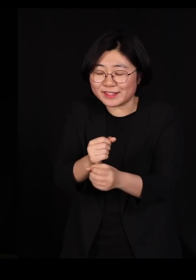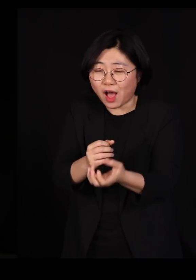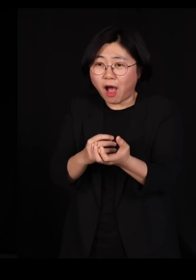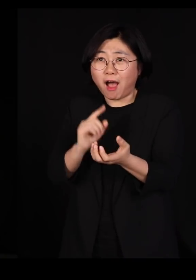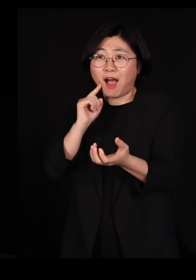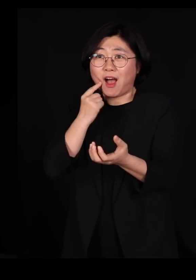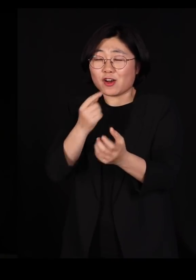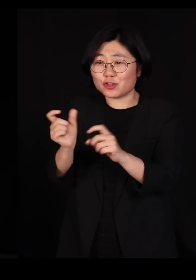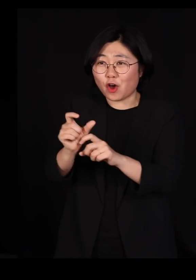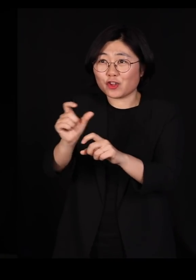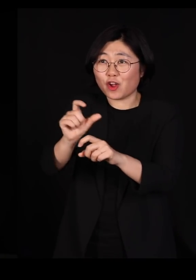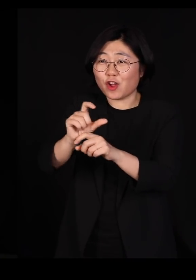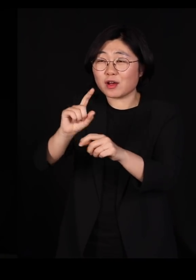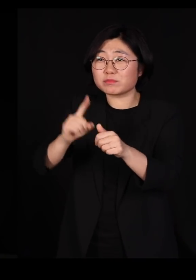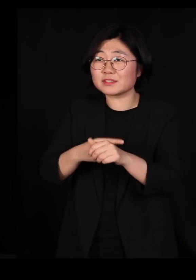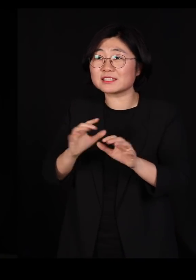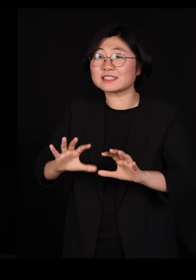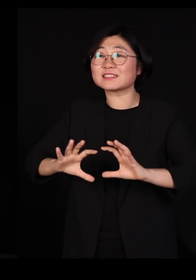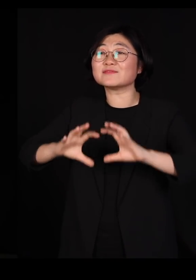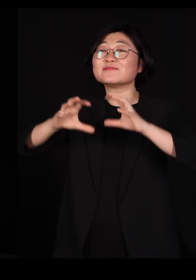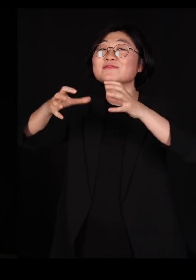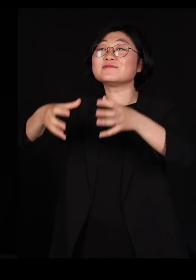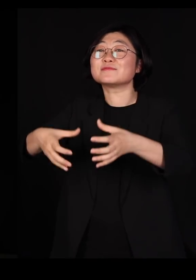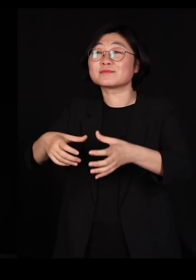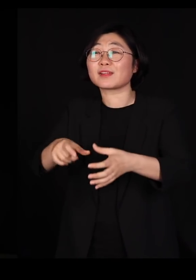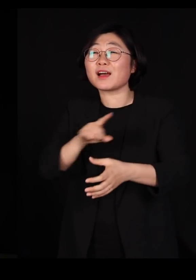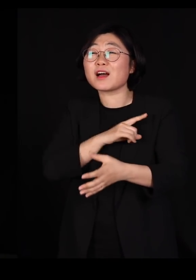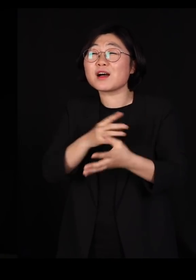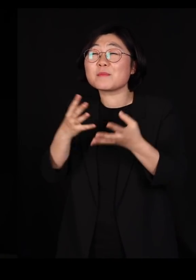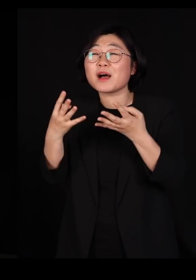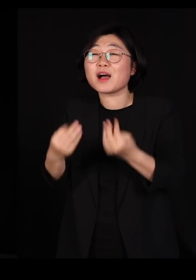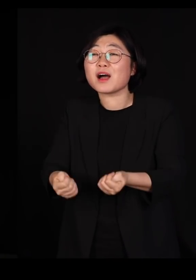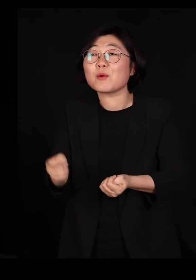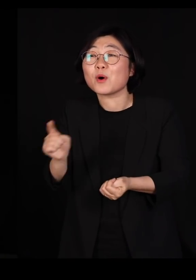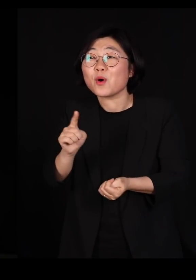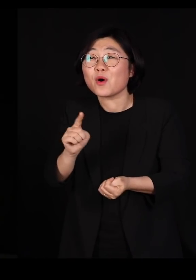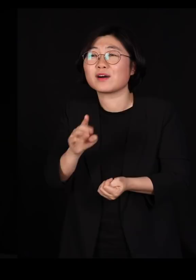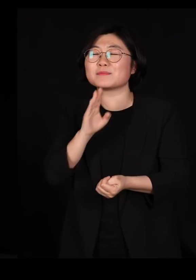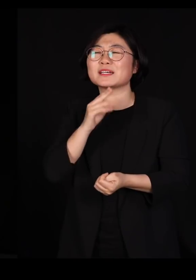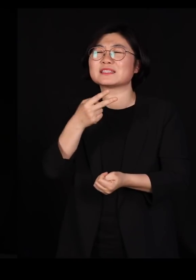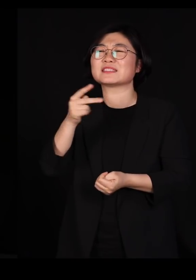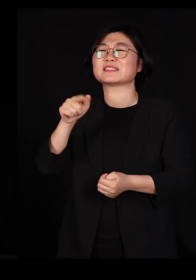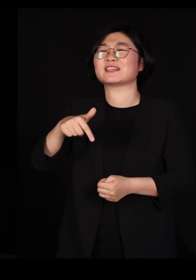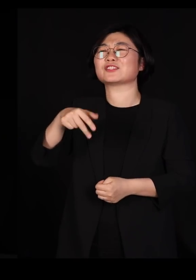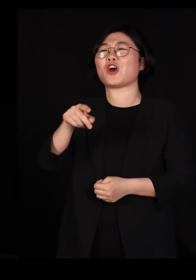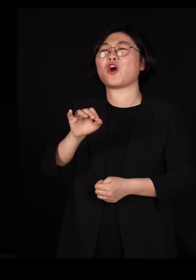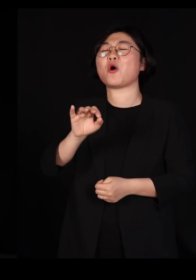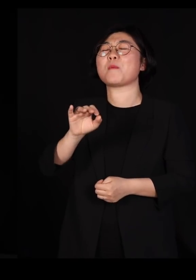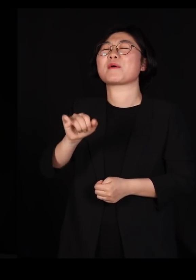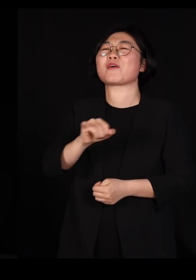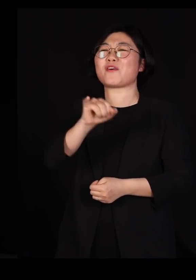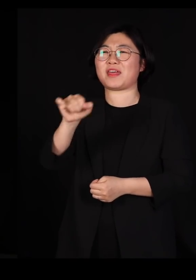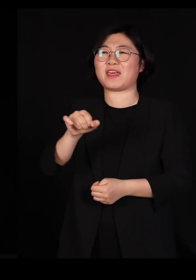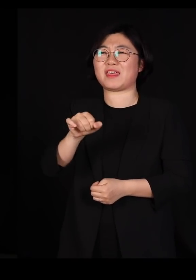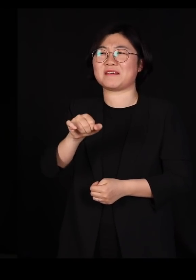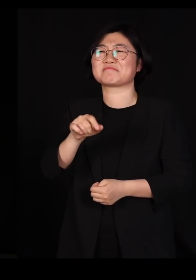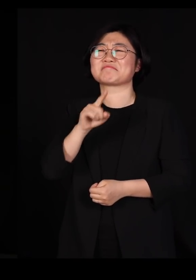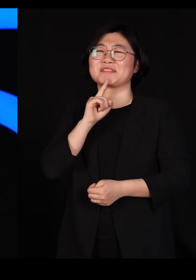너무 많이 만드셔서 지금 지구상에 생물 다양성 중에 딱정벌레 다양성이 기가 막히게 많은 겁니다